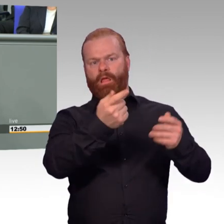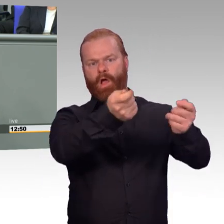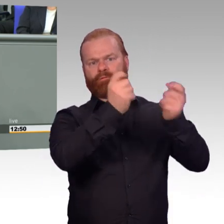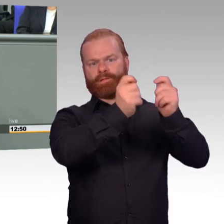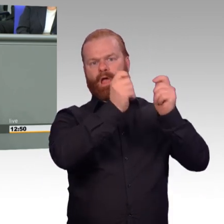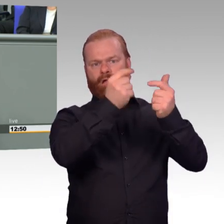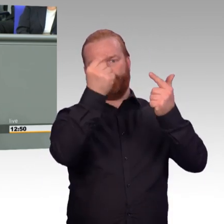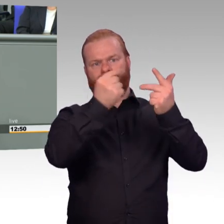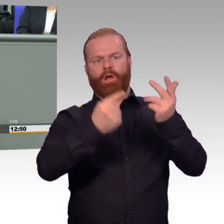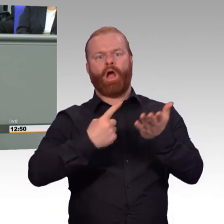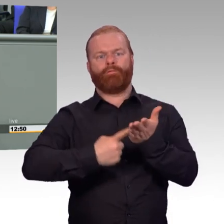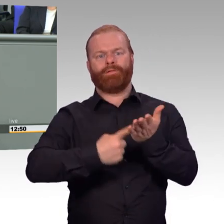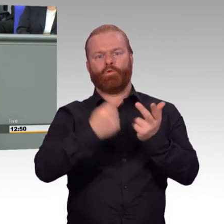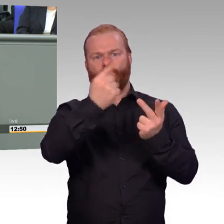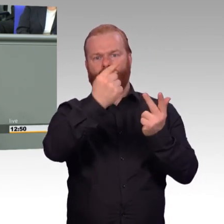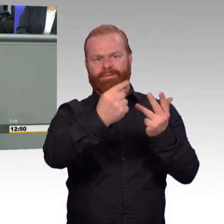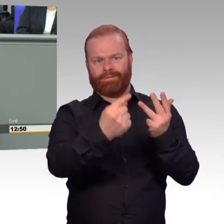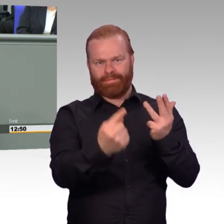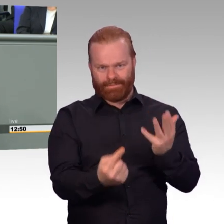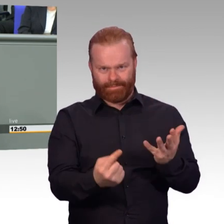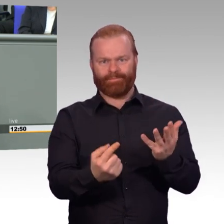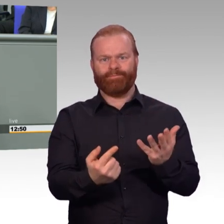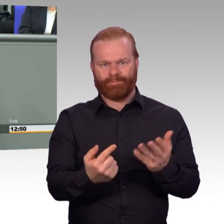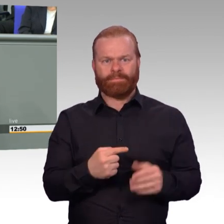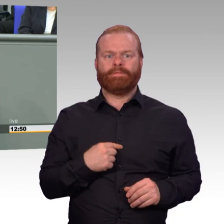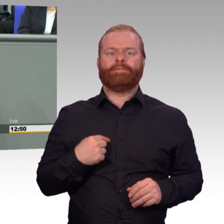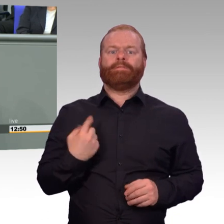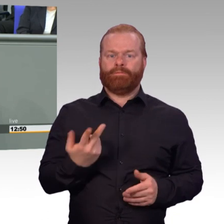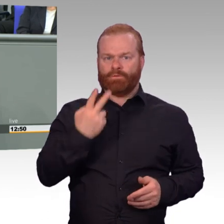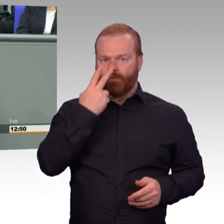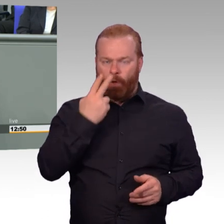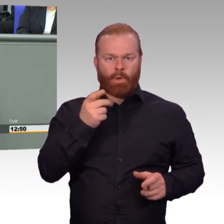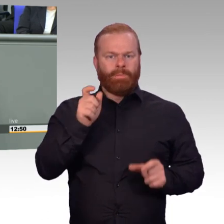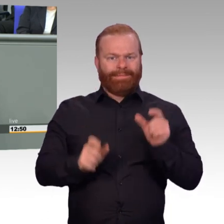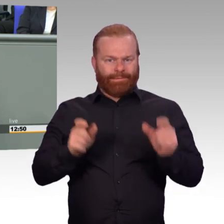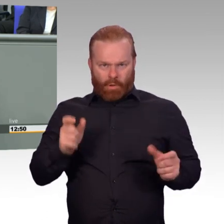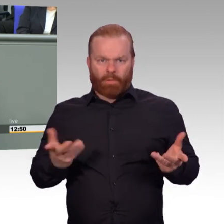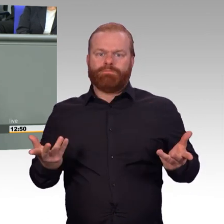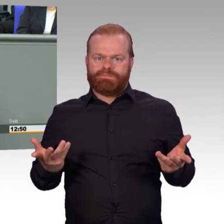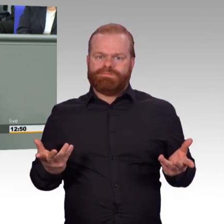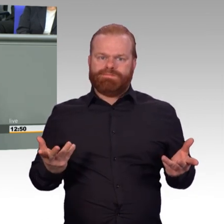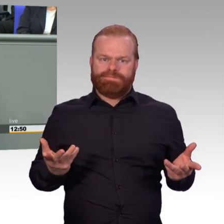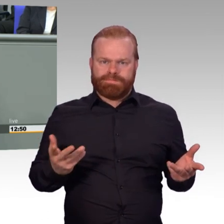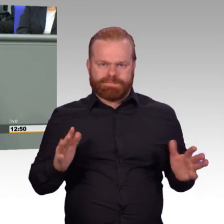müssen wir mehr Menschen für die Bundeswehr gewinnen und das, das wissen wir alle, unter deutlich schwierigeren,